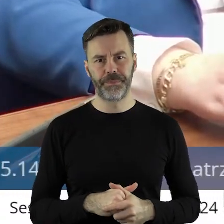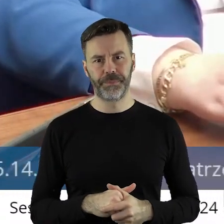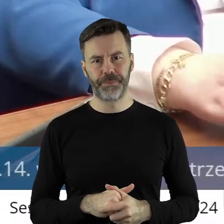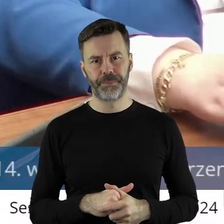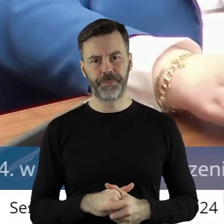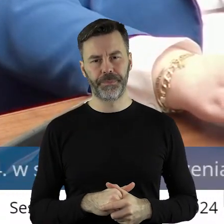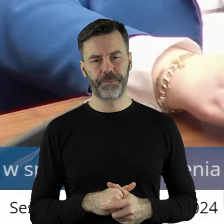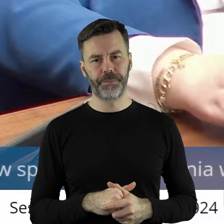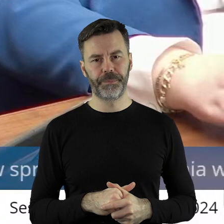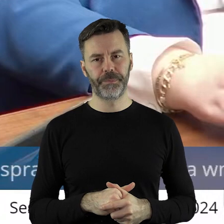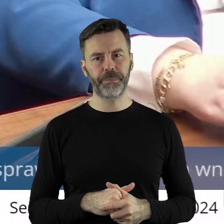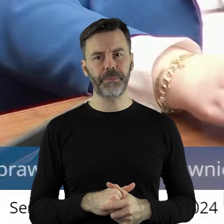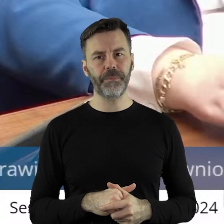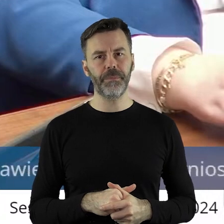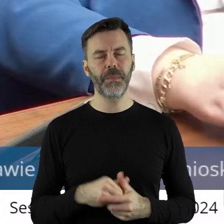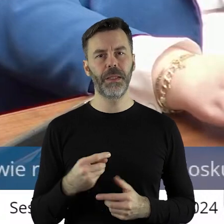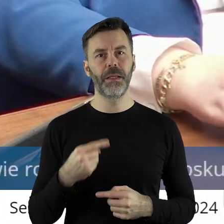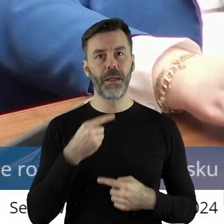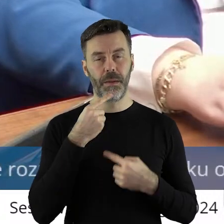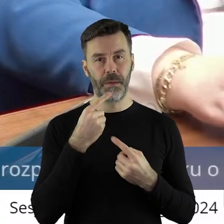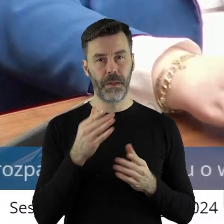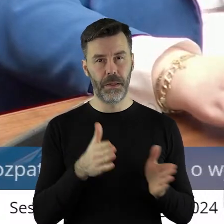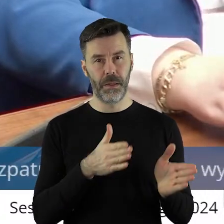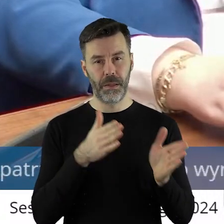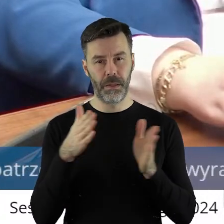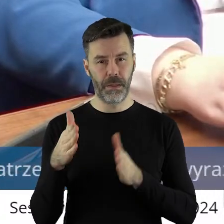będąc przy tym, może będzie to w tym kolejnej uchwale jakaś tam dyskusja,